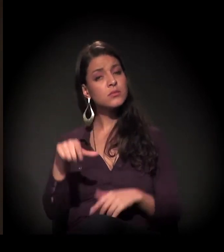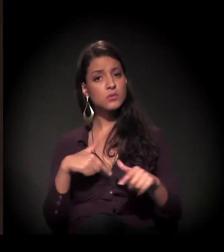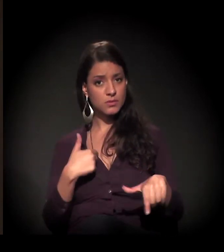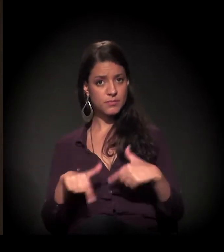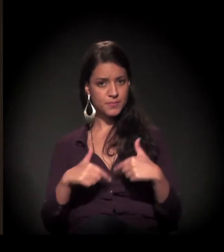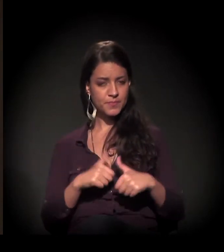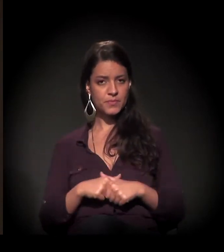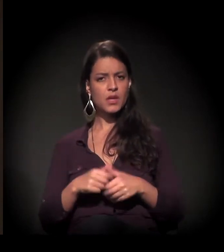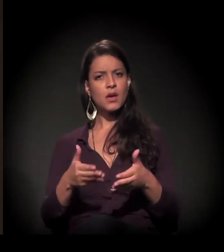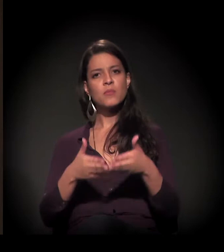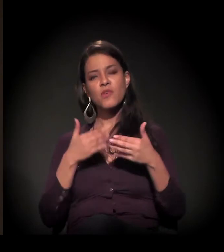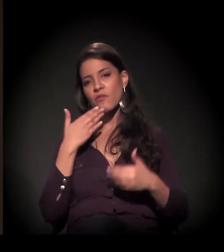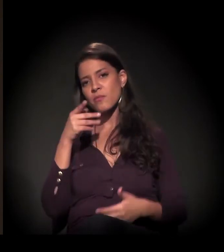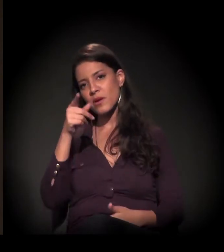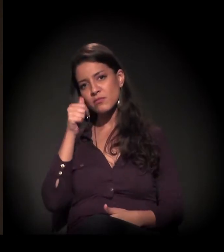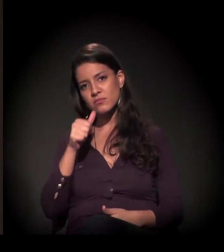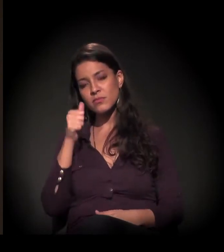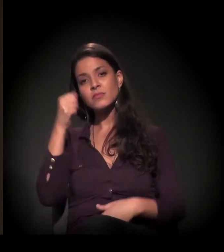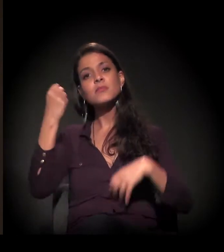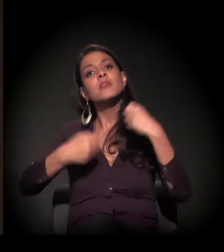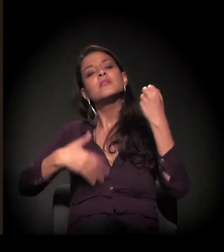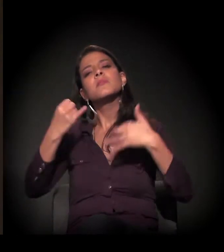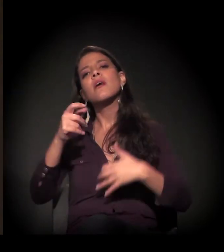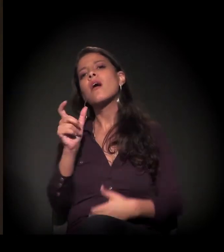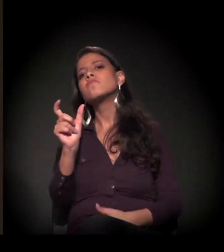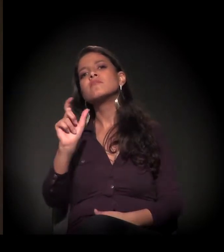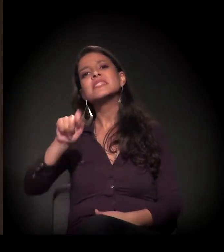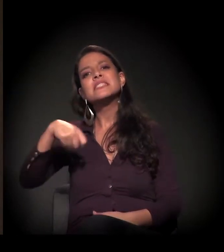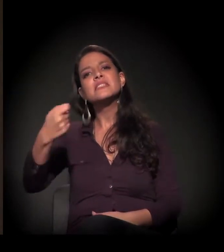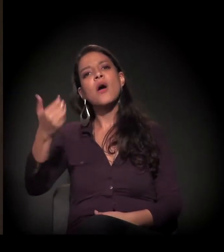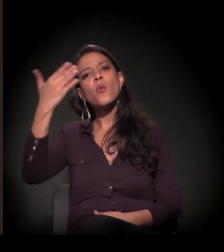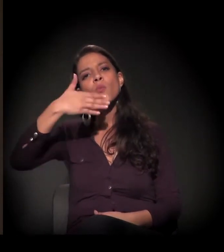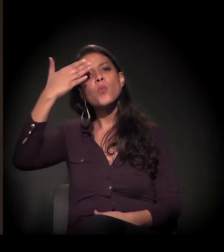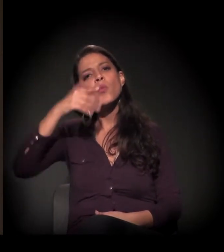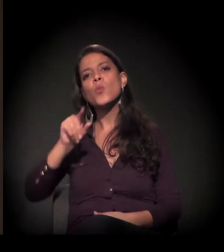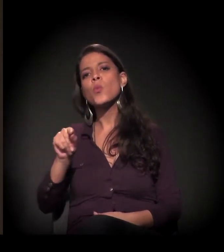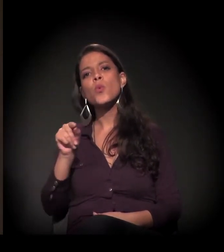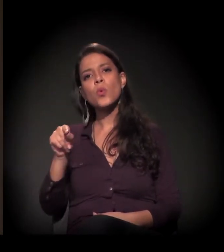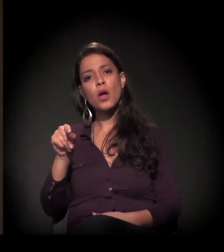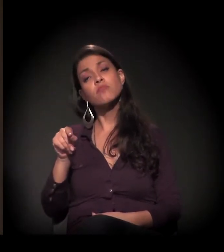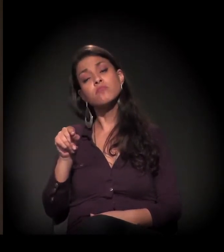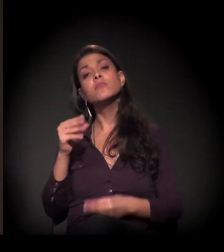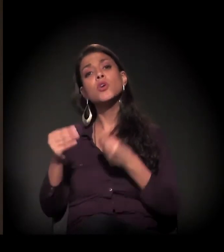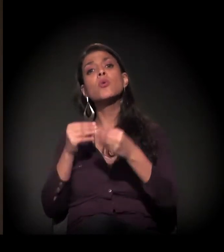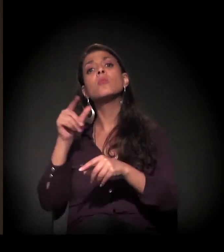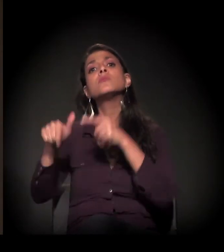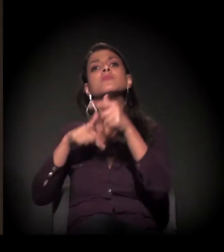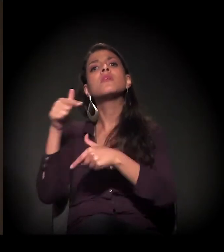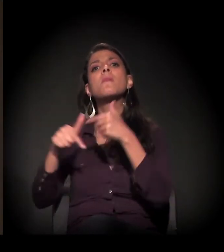Então eu queria que você falasse sobre essa palavra em relação ao seu trabalho com as populações de rua,